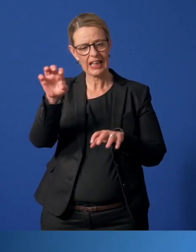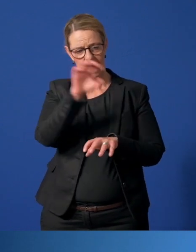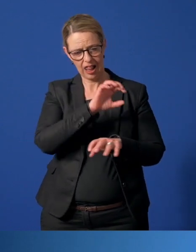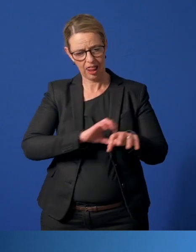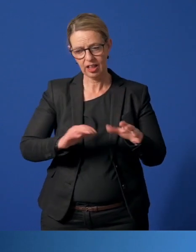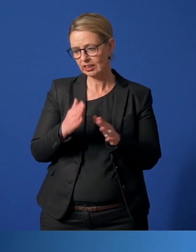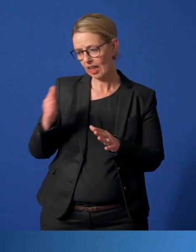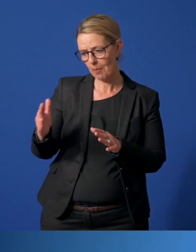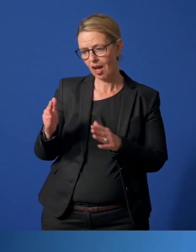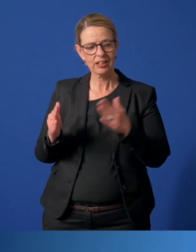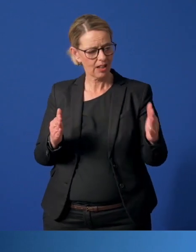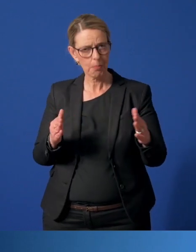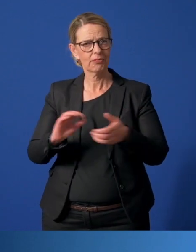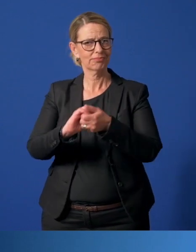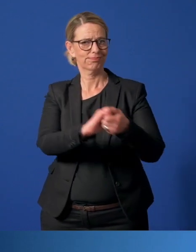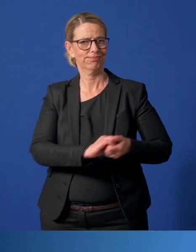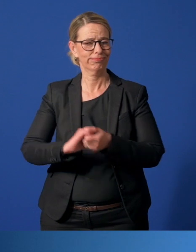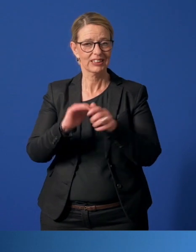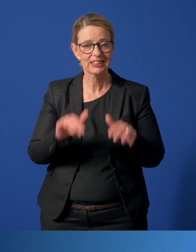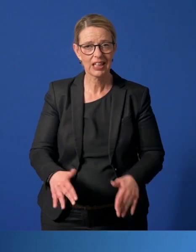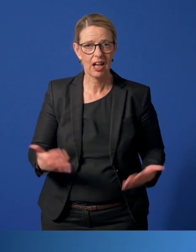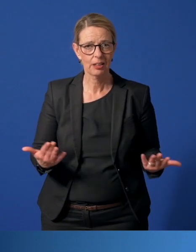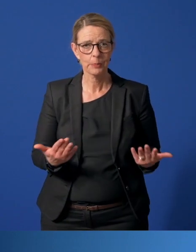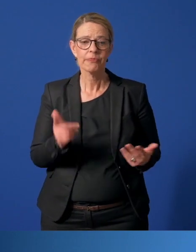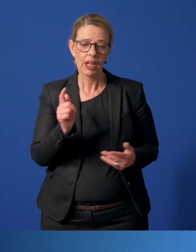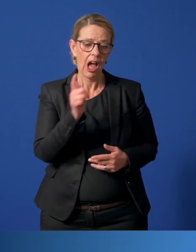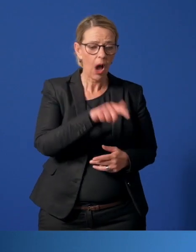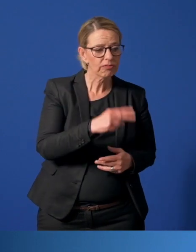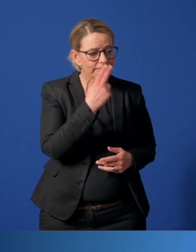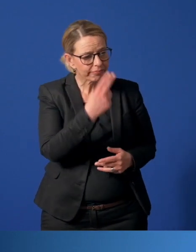in der Nachbarschaft einfach zusammenhalten und gegenseitig aufeinander achtgeben.